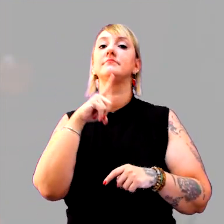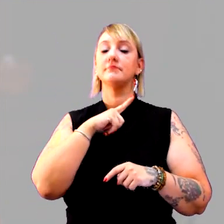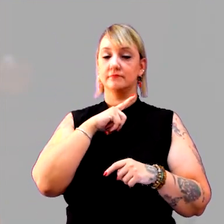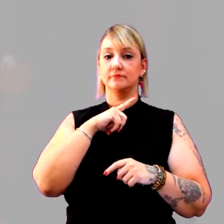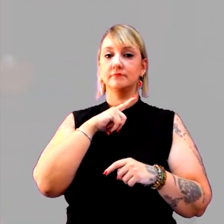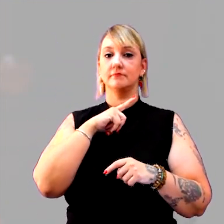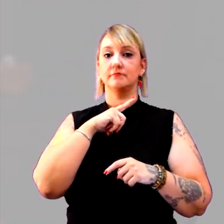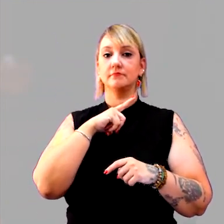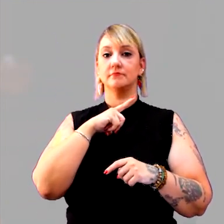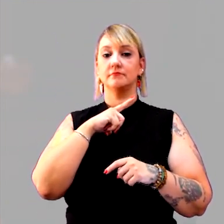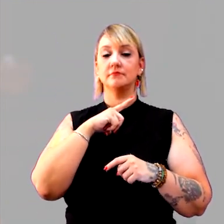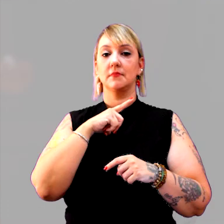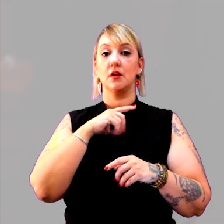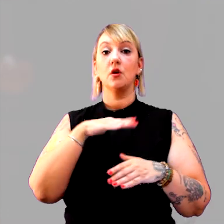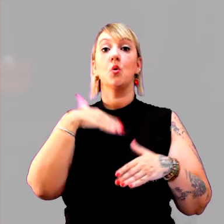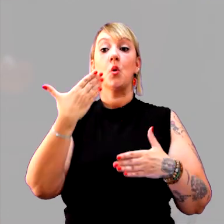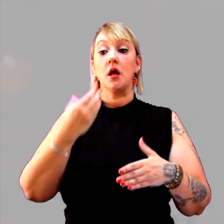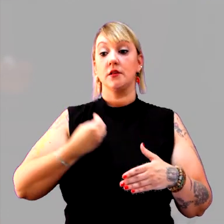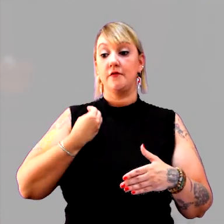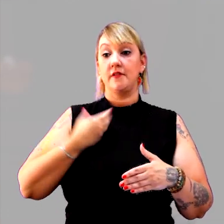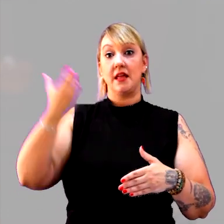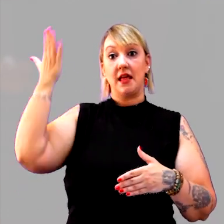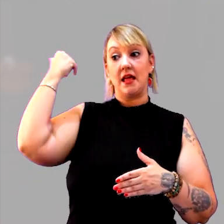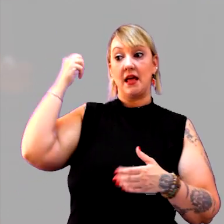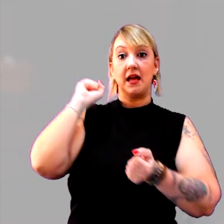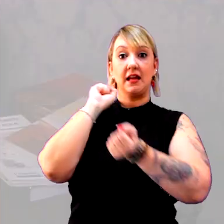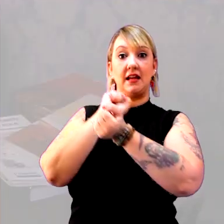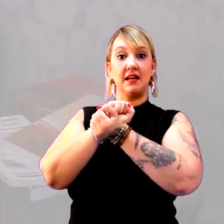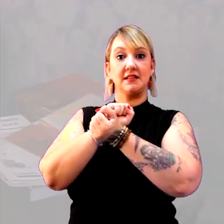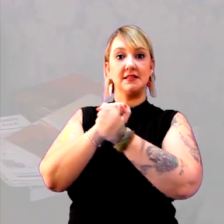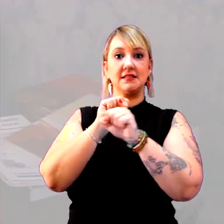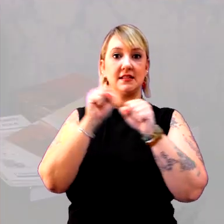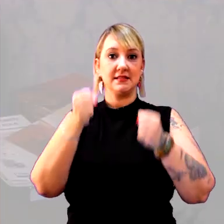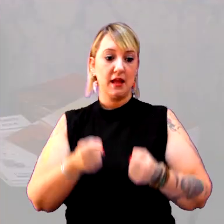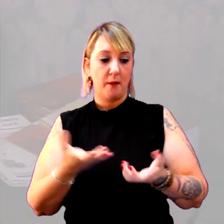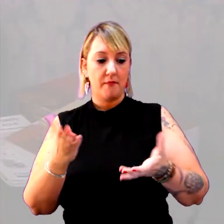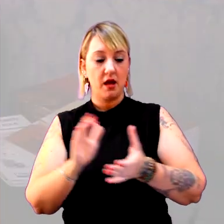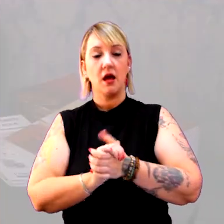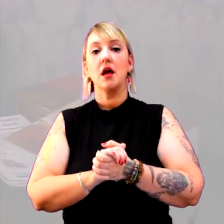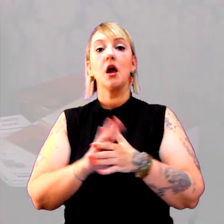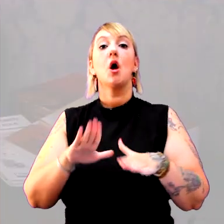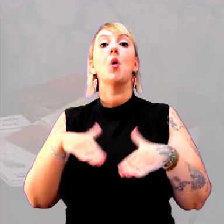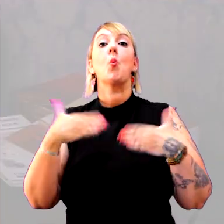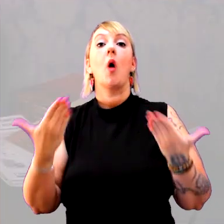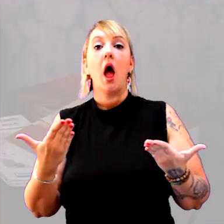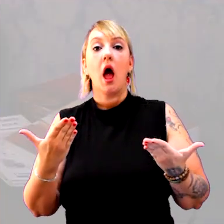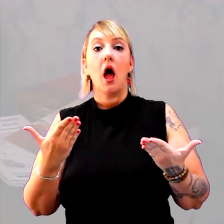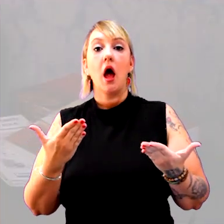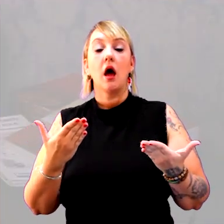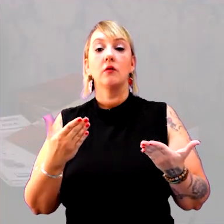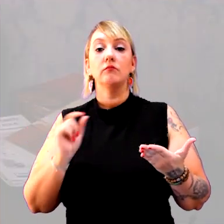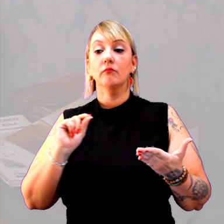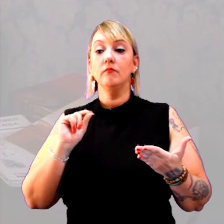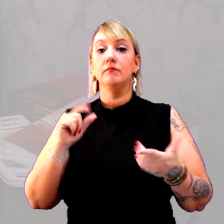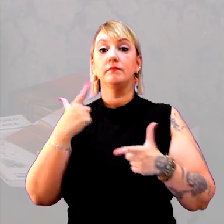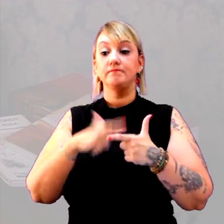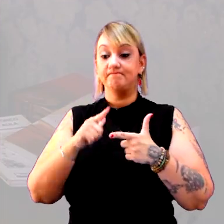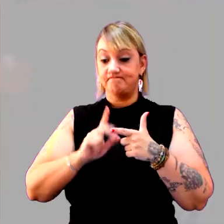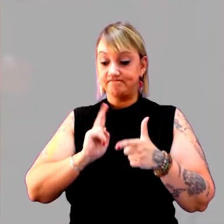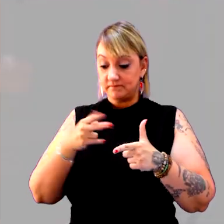quando viveu o sistema escravagista? Quais são, ainda, as consequências deste período?